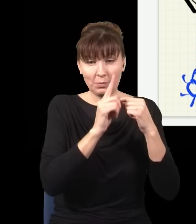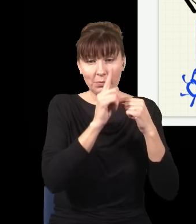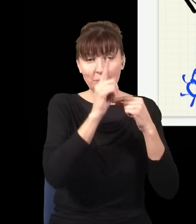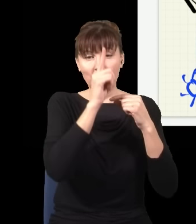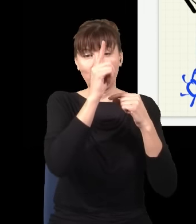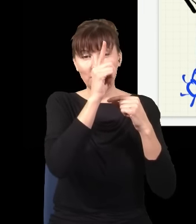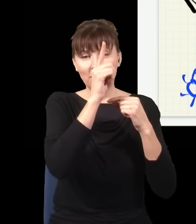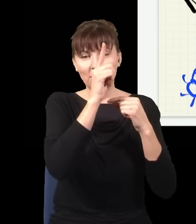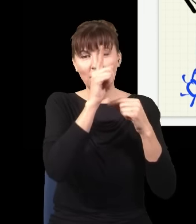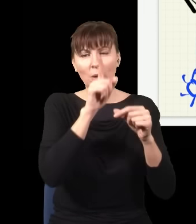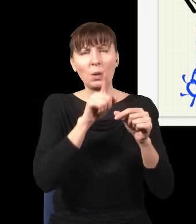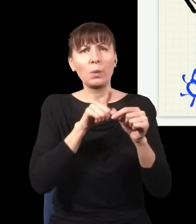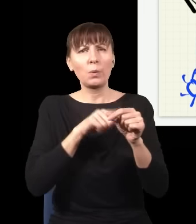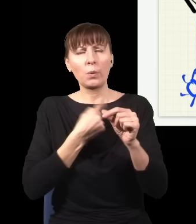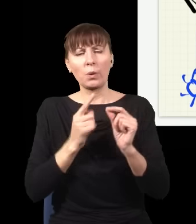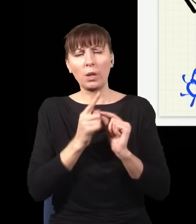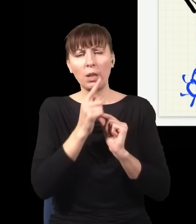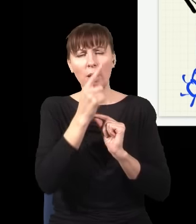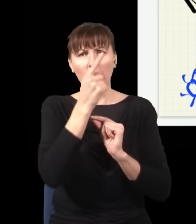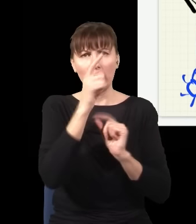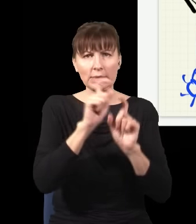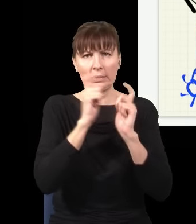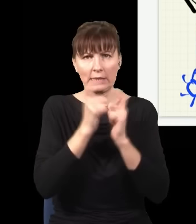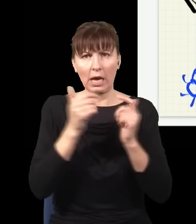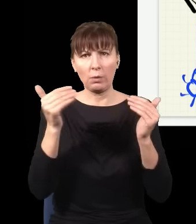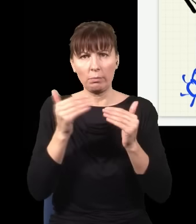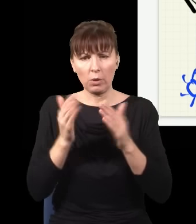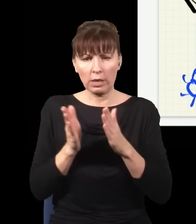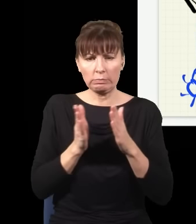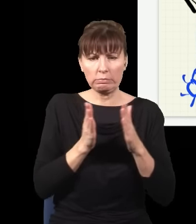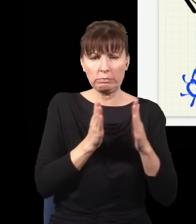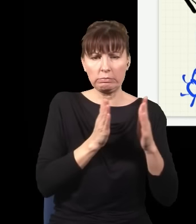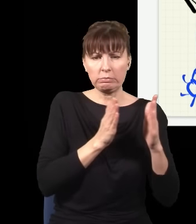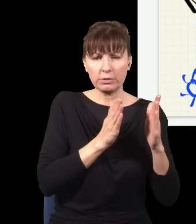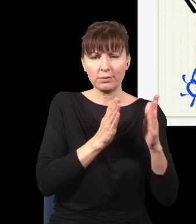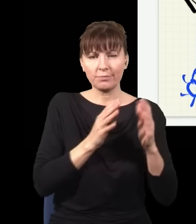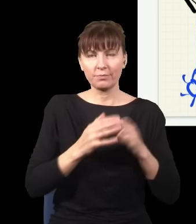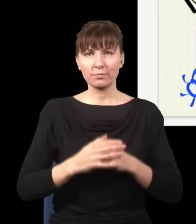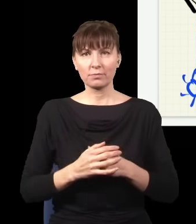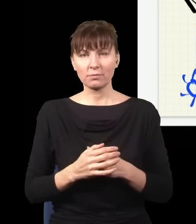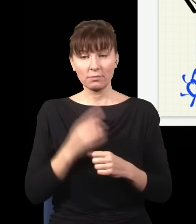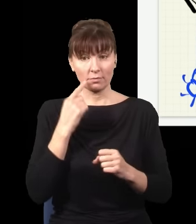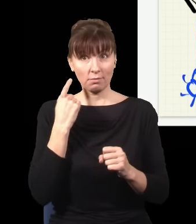mogę sobie ten cały układ przesunąć w prawo o dowolnie dużo i podjąć decyzję, czy ja sprawdzam,